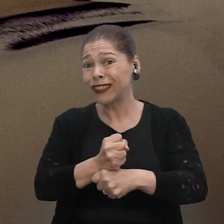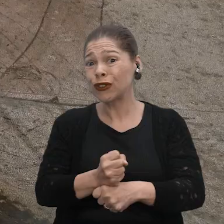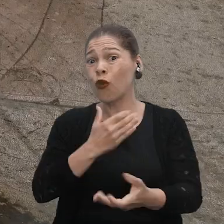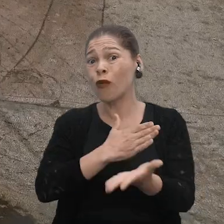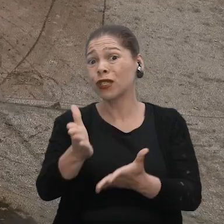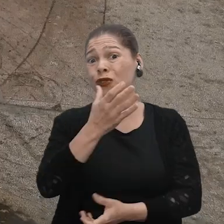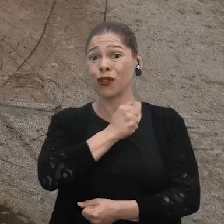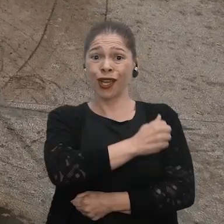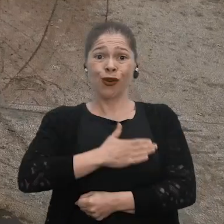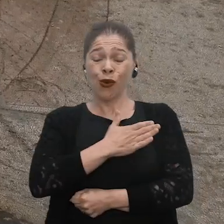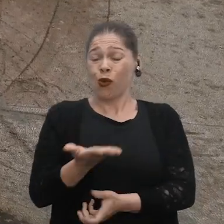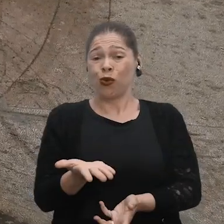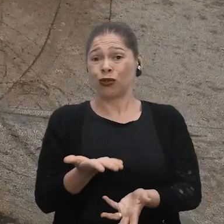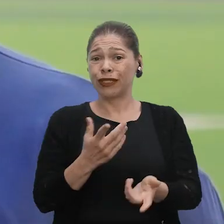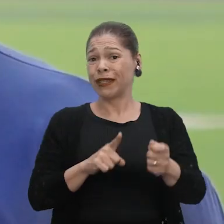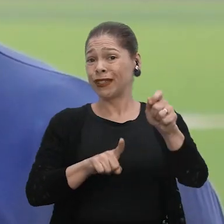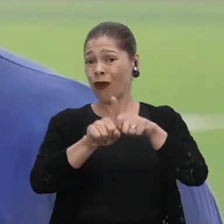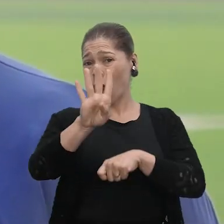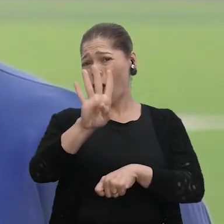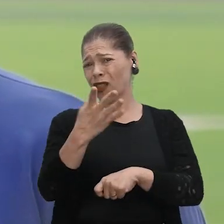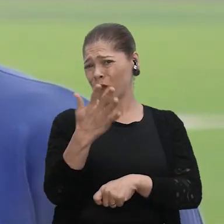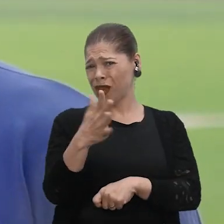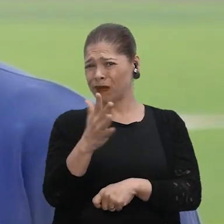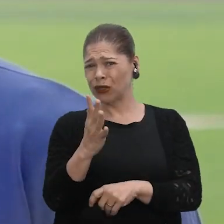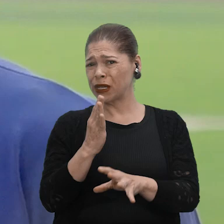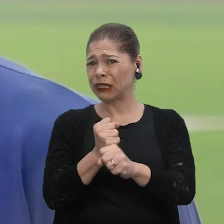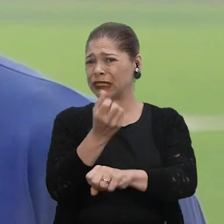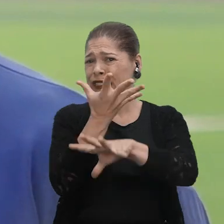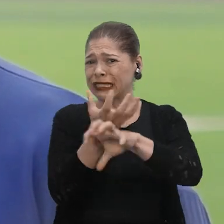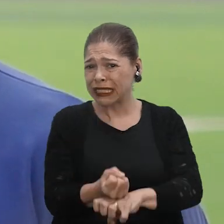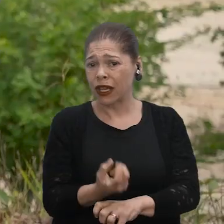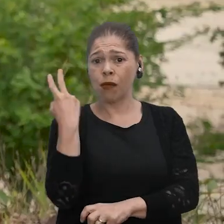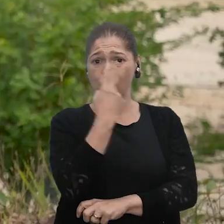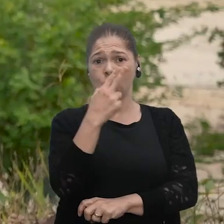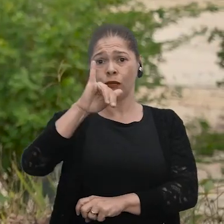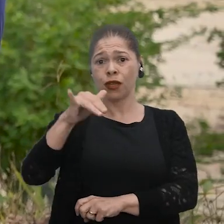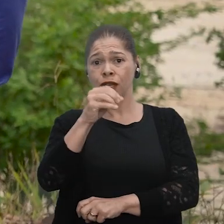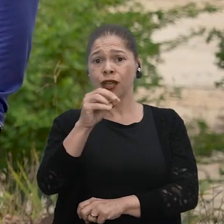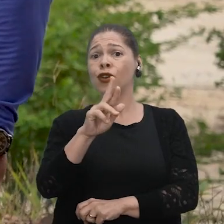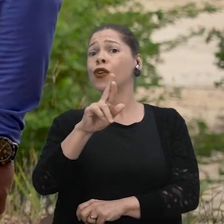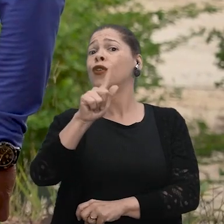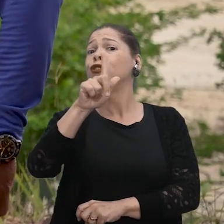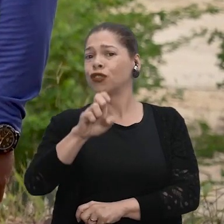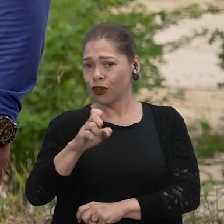De costume, nós temos três meses só de seca. E esse ano, nós estamos calculando que nós pegamos quatro meses de seca. Meu nome é Jorge Lima Nascimento,